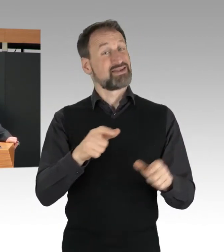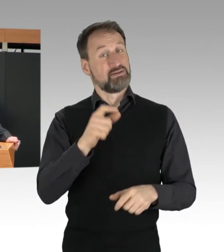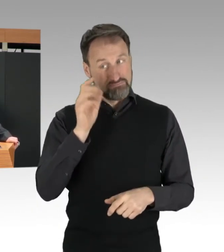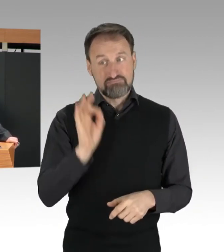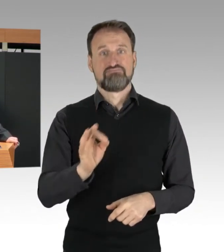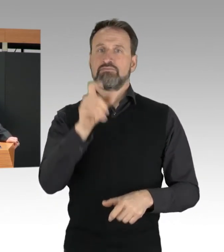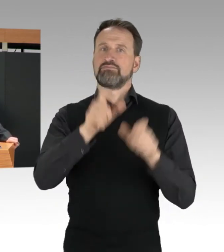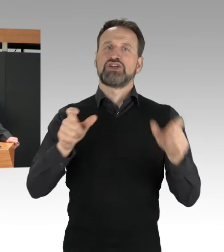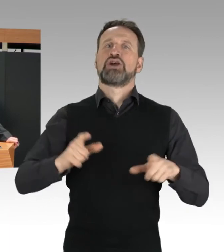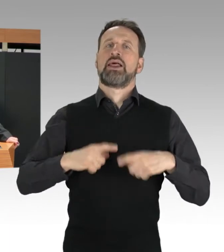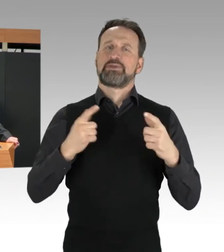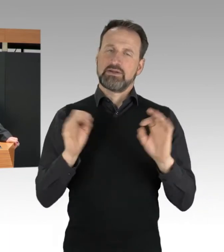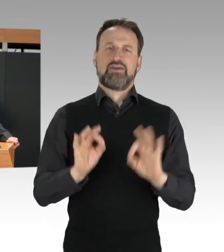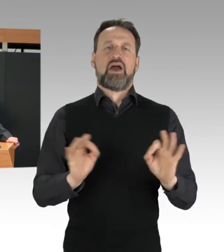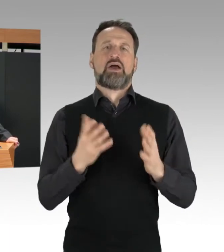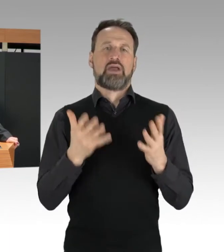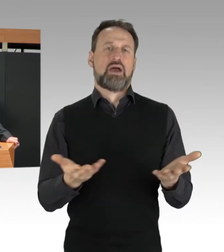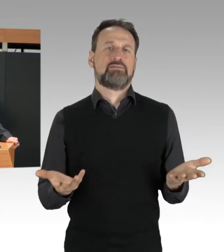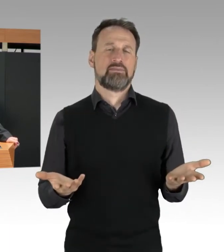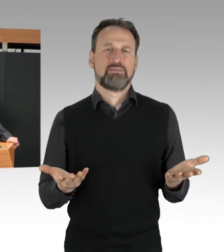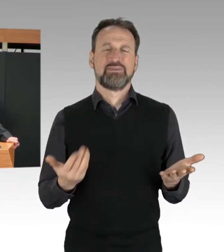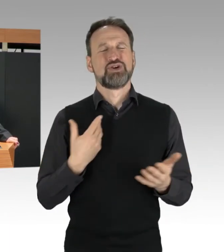Der Zweck heiligt nicht jedes Mittel.